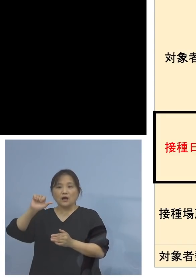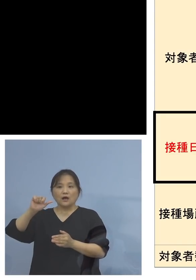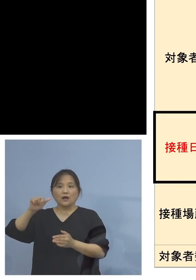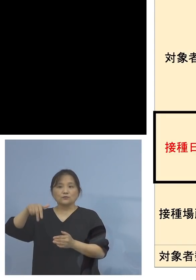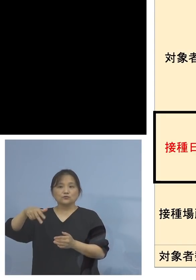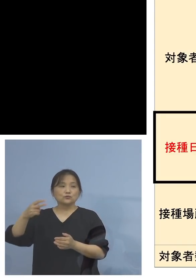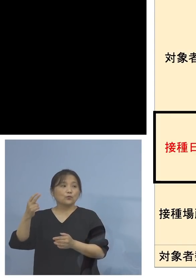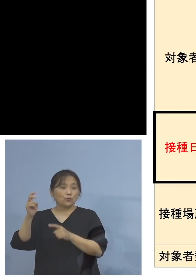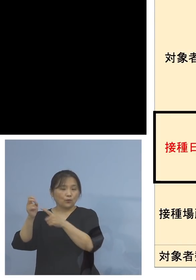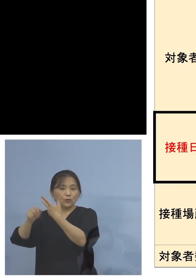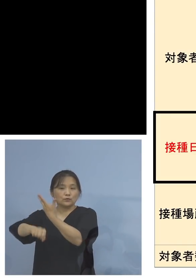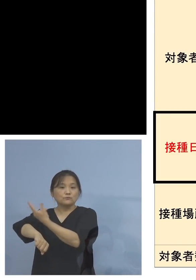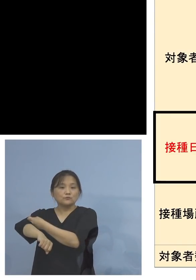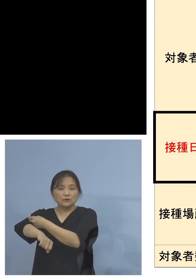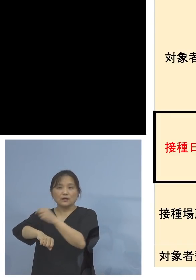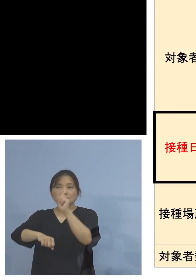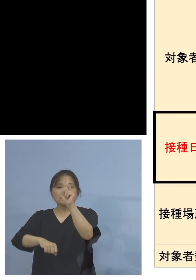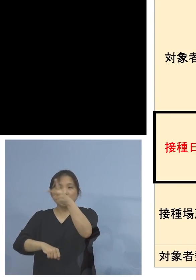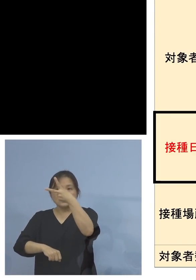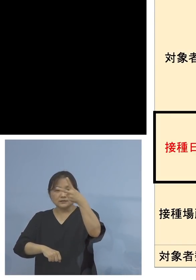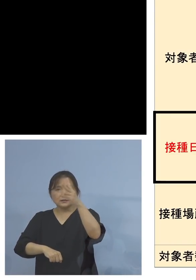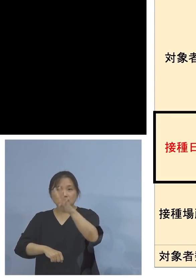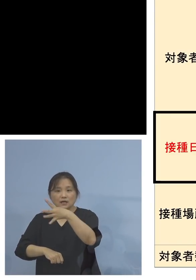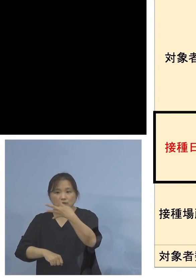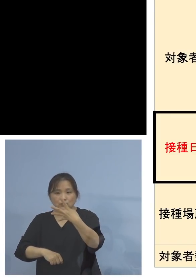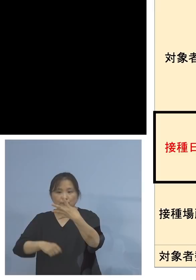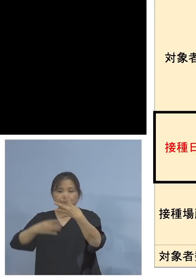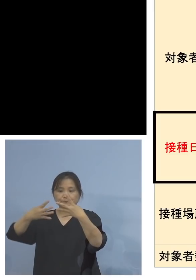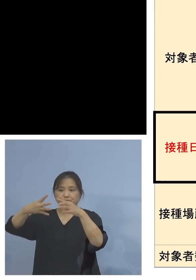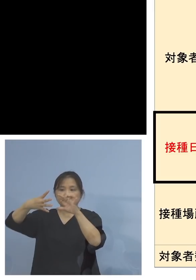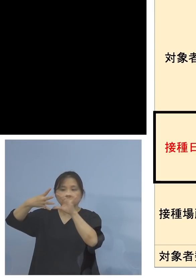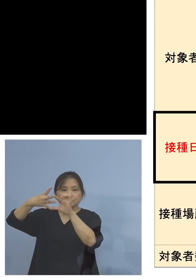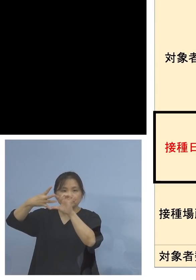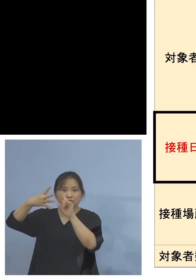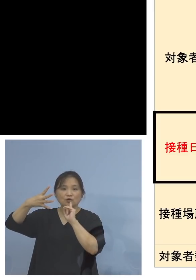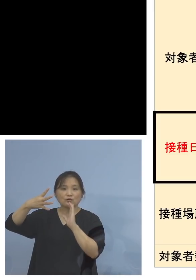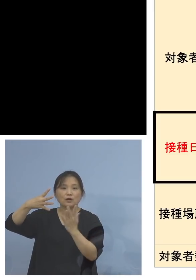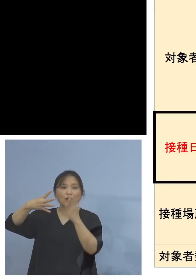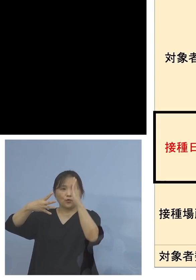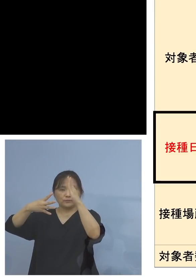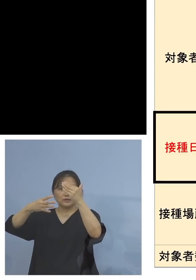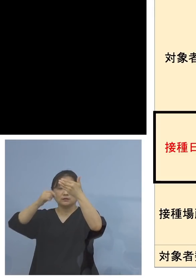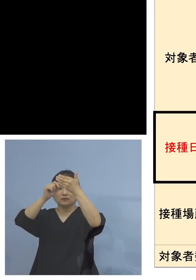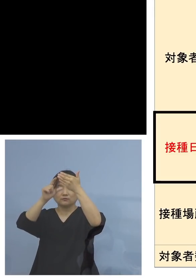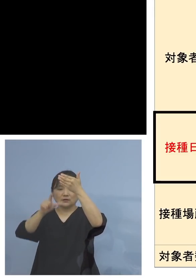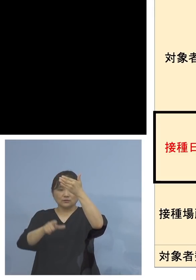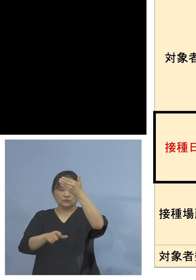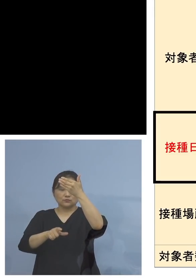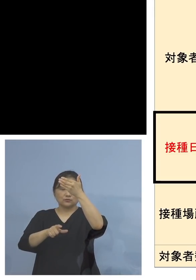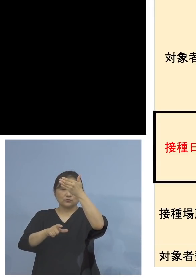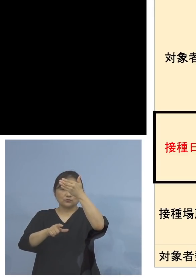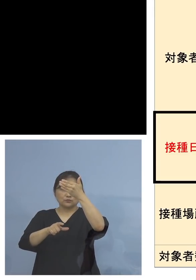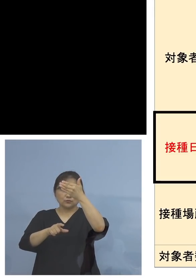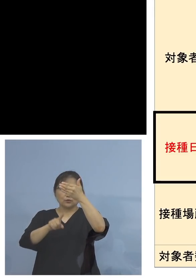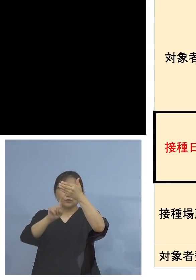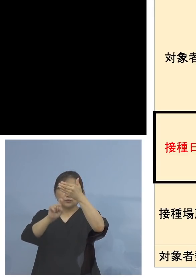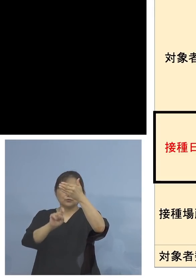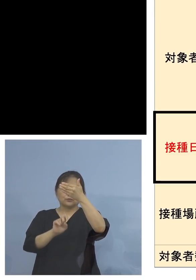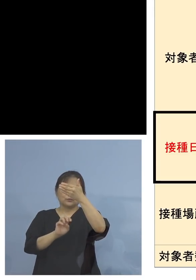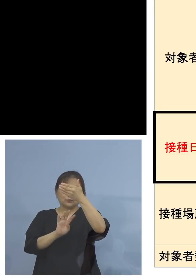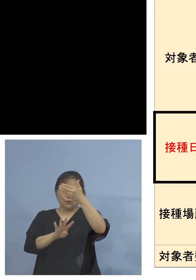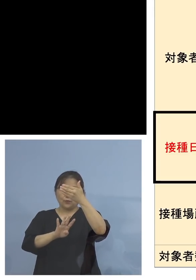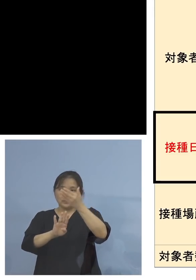第2第4火曜日、これは9月14日以降 ということですが、こちらは市内の